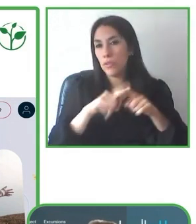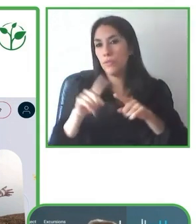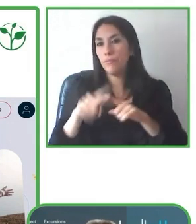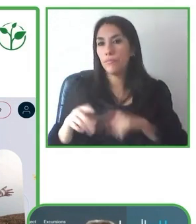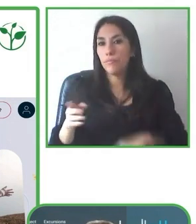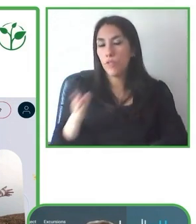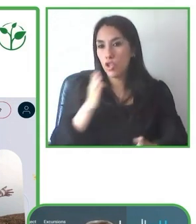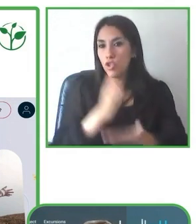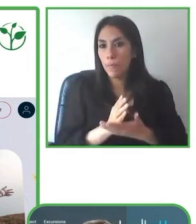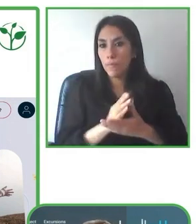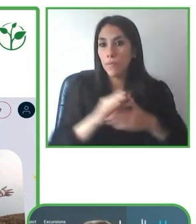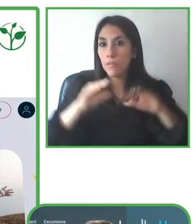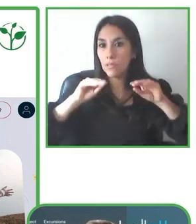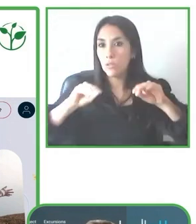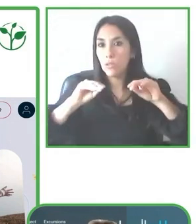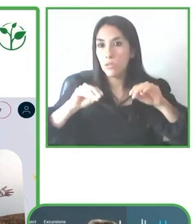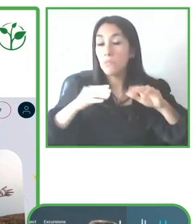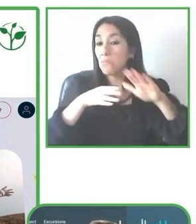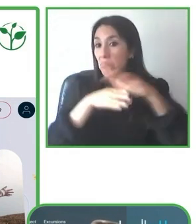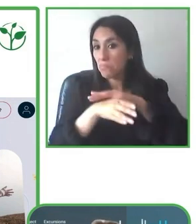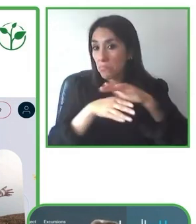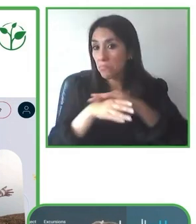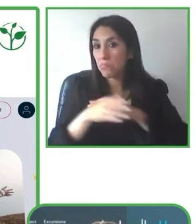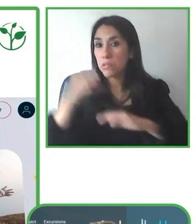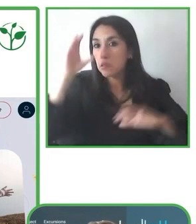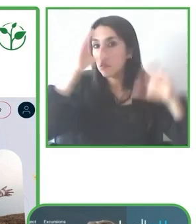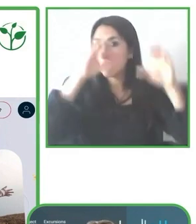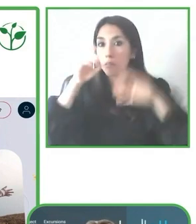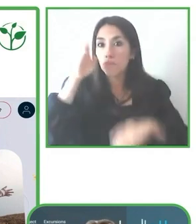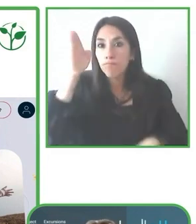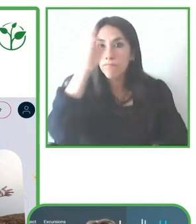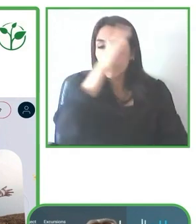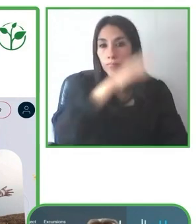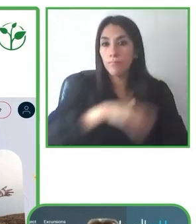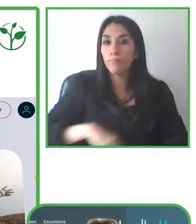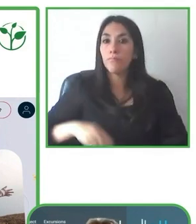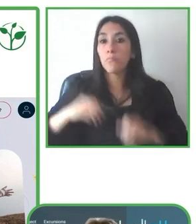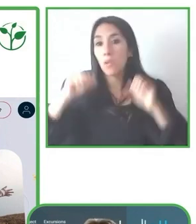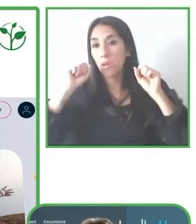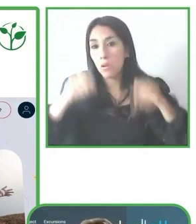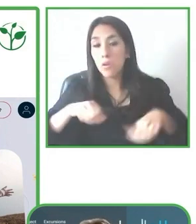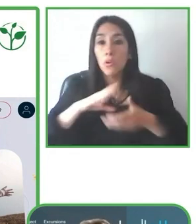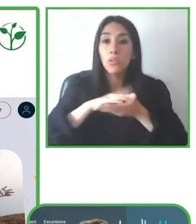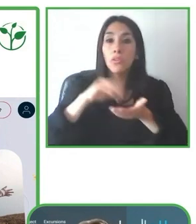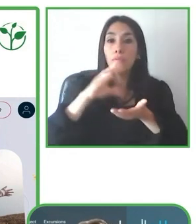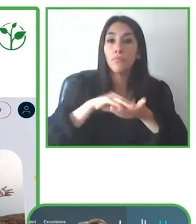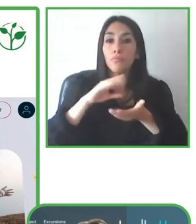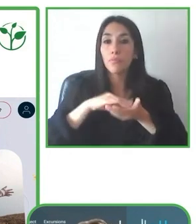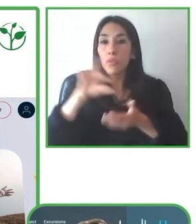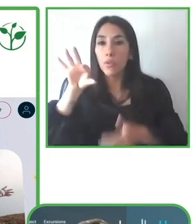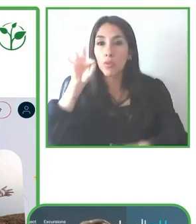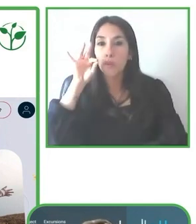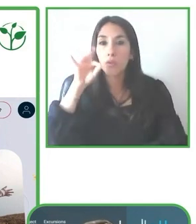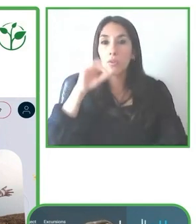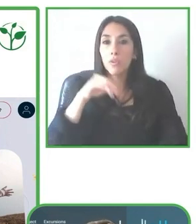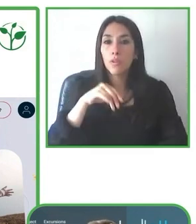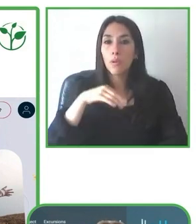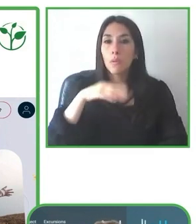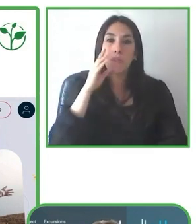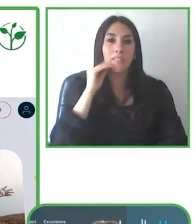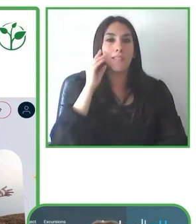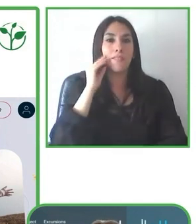Es importante tener casos de éxito donde los proveedores turísticos puedan identificar las